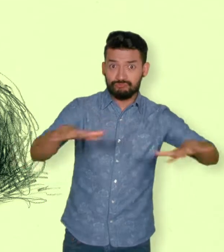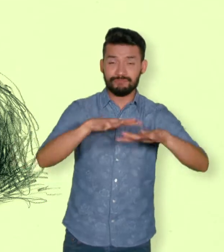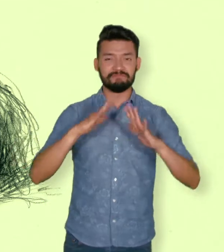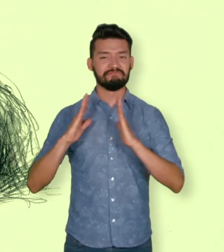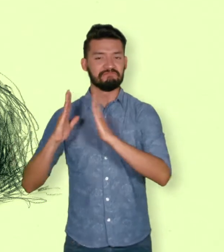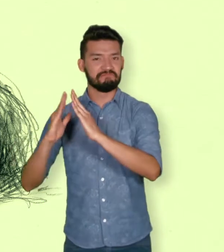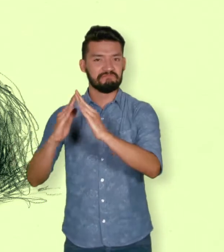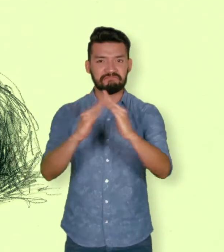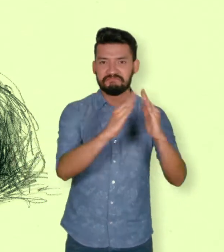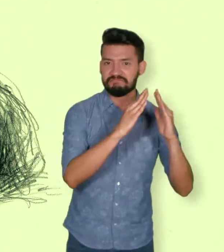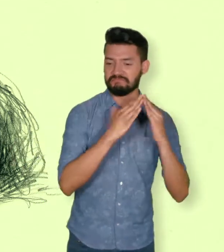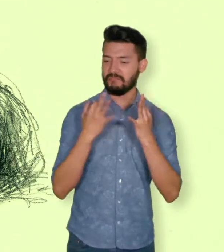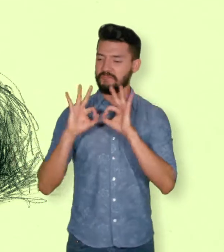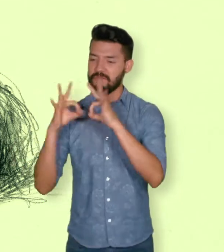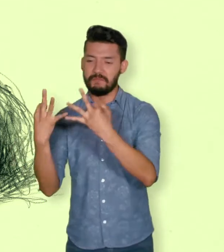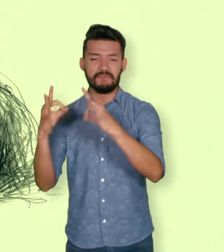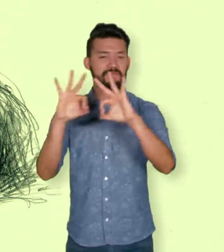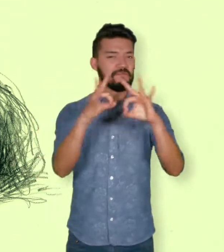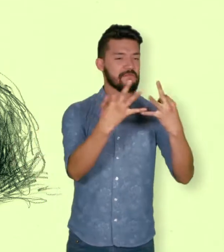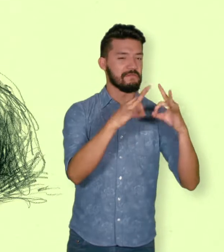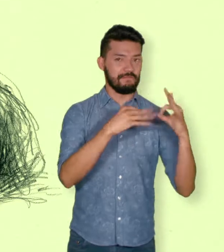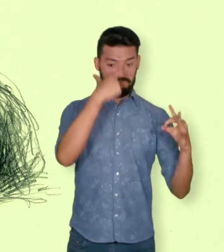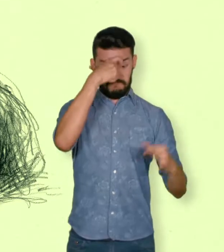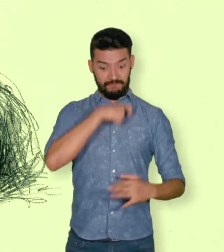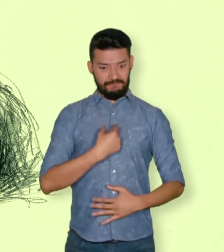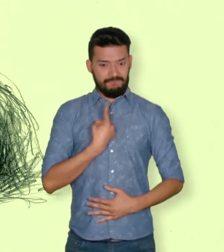Personas que sufrieron daños como resultado del conflicto.